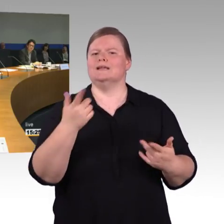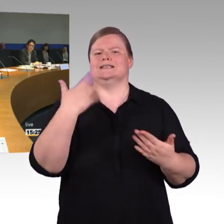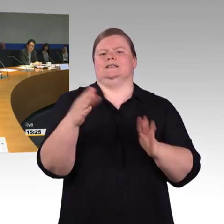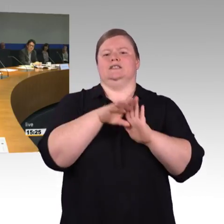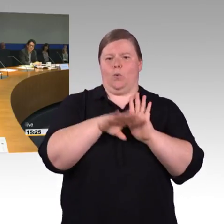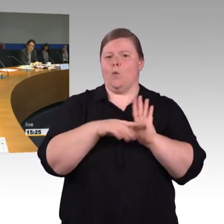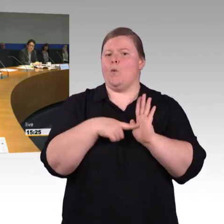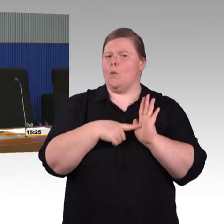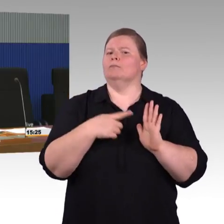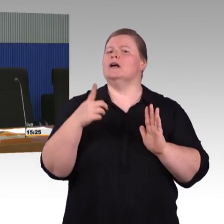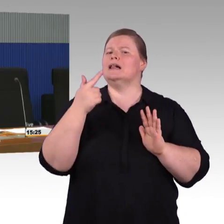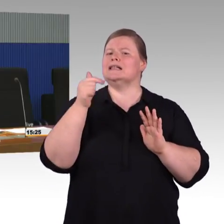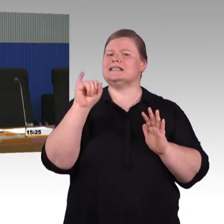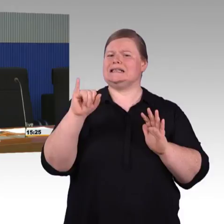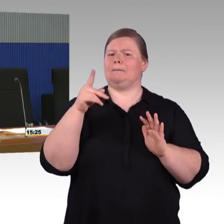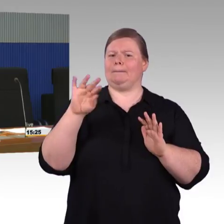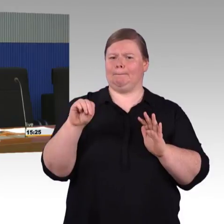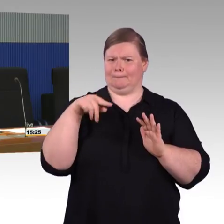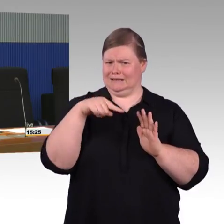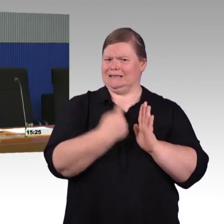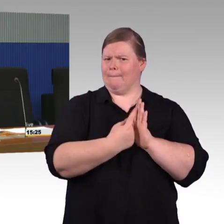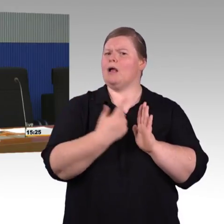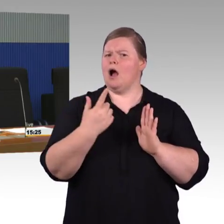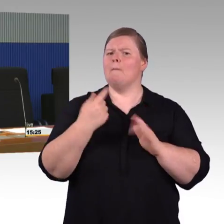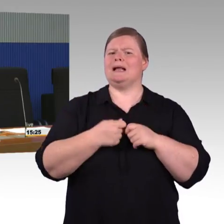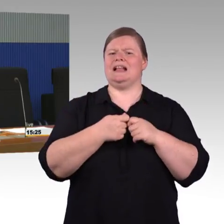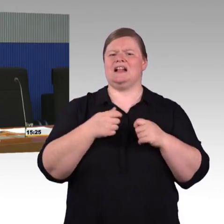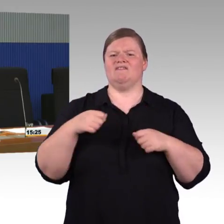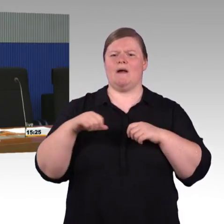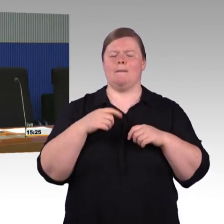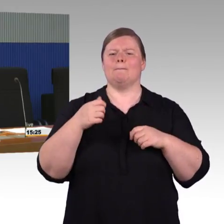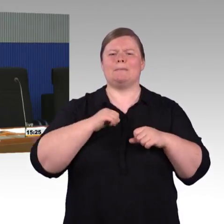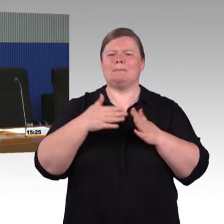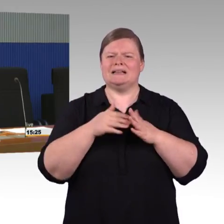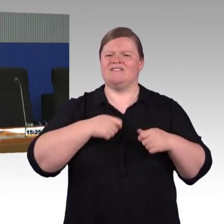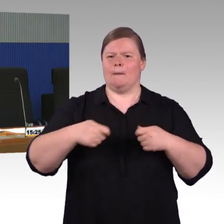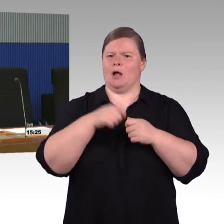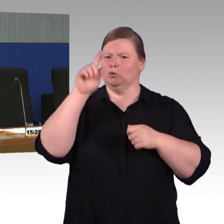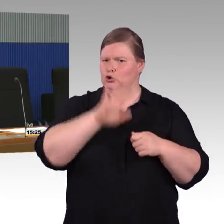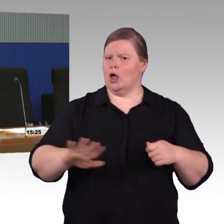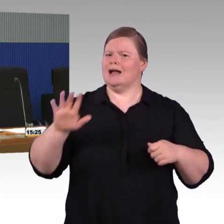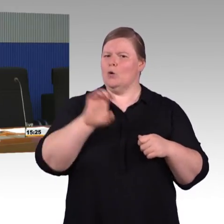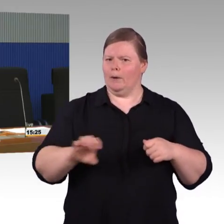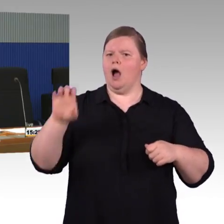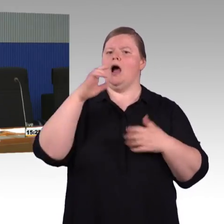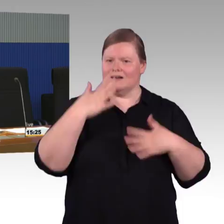Aber grundsätzlich zählen zu den stufenfreien Bahnsteige alle Bahnsteige und nicht nur die, die größer sind als 1000 Reisende.